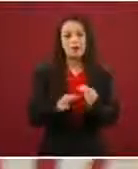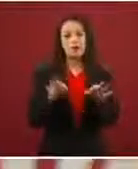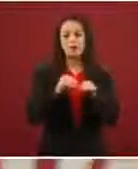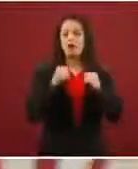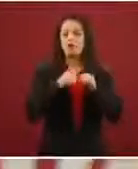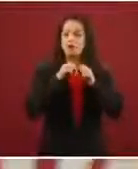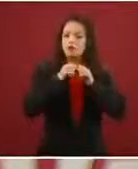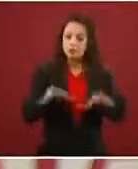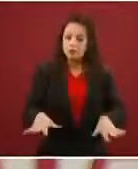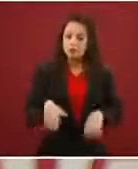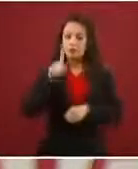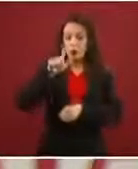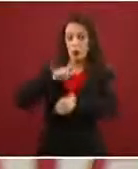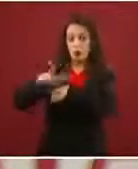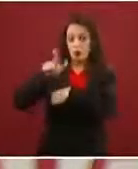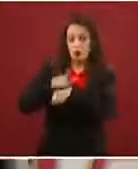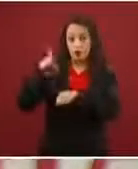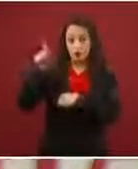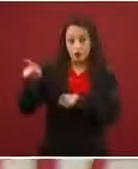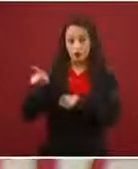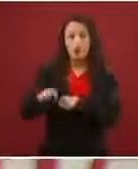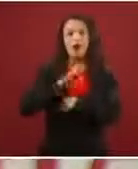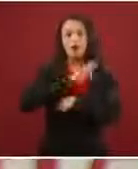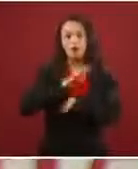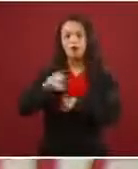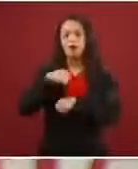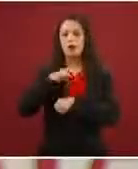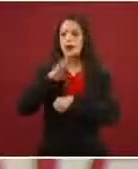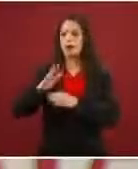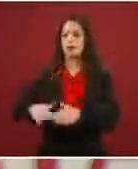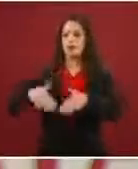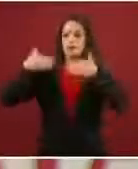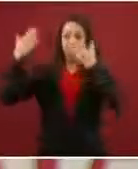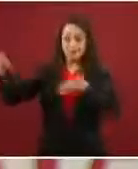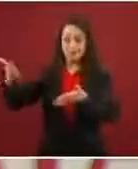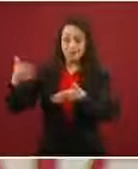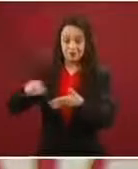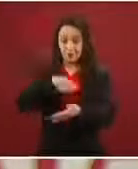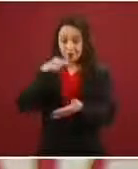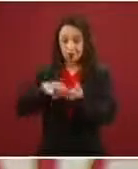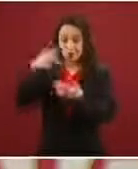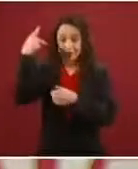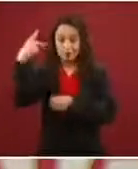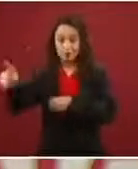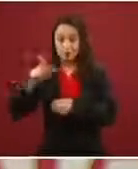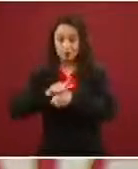dieron la oportunidad de pasar del otro lado para informarles qué es el refugio en México.